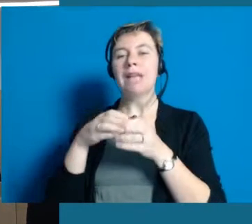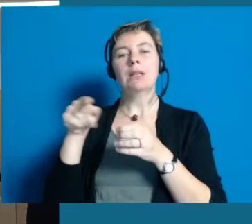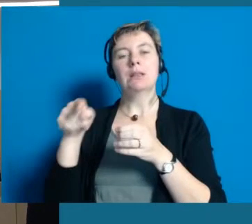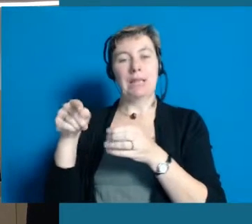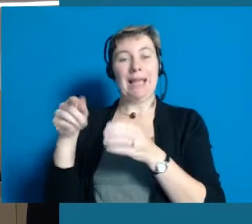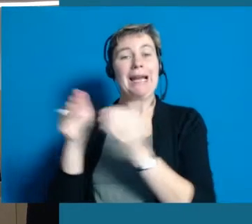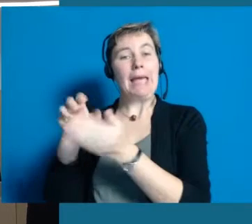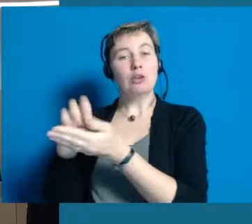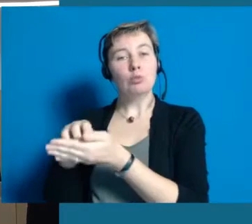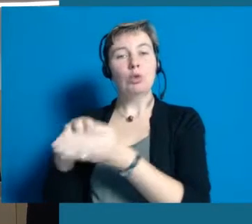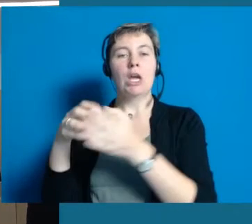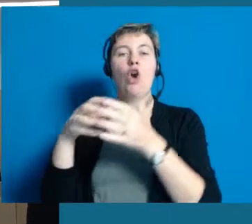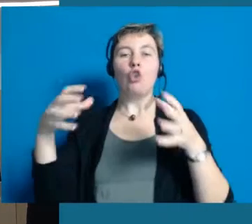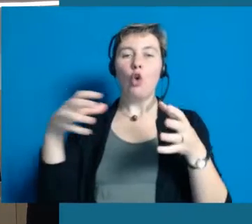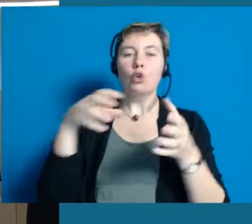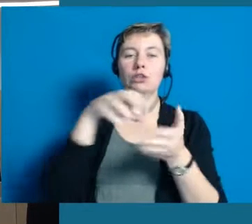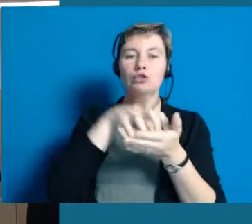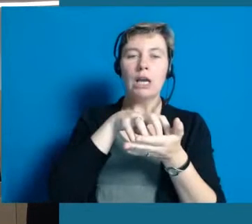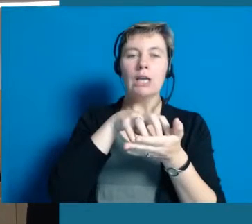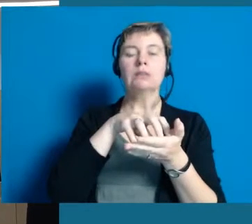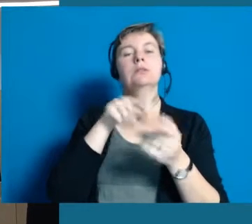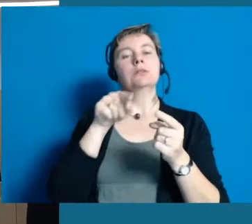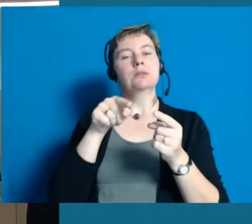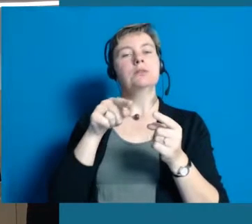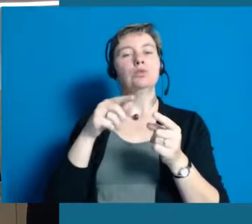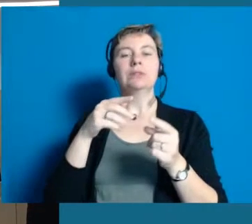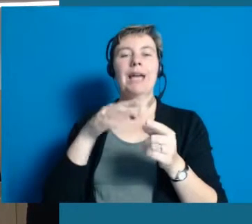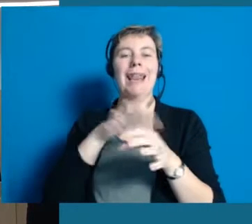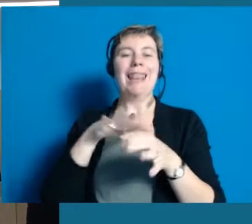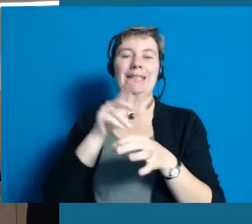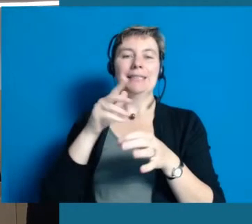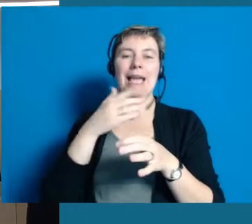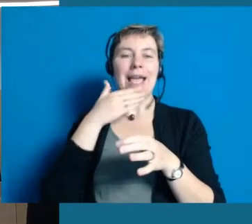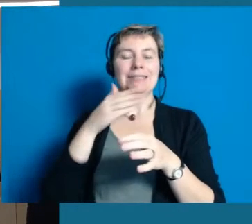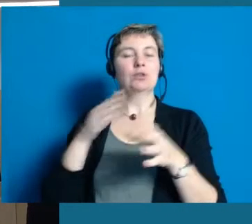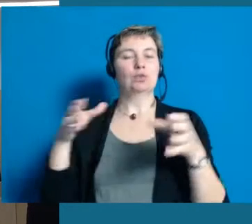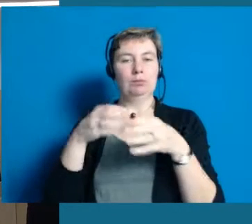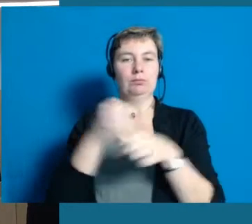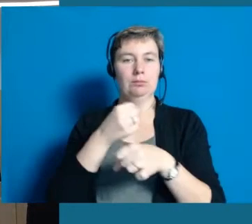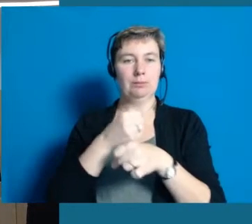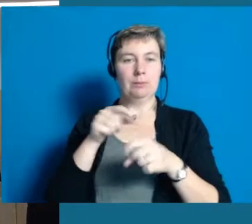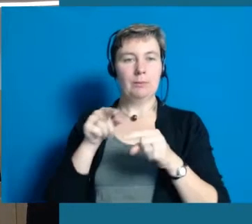mit den großen Kreisen und der großen Stadt Wiesbaden. Wir haben also eine zweijährige Phase des Projektes,